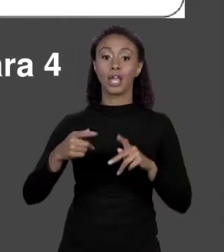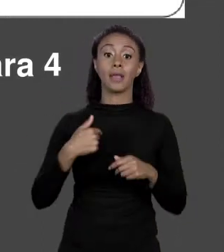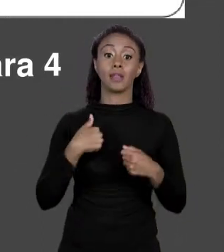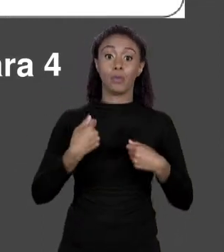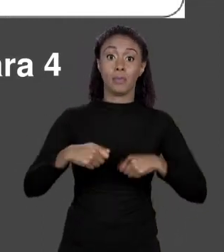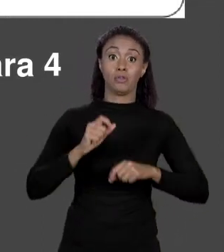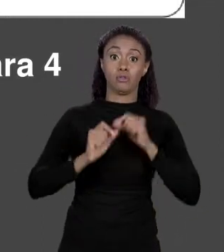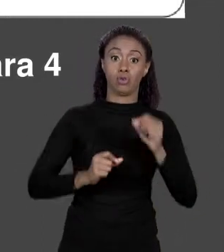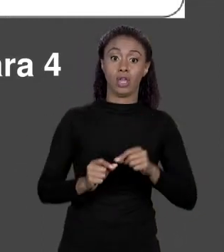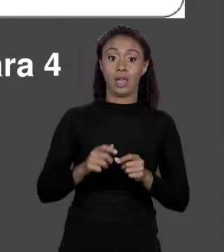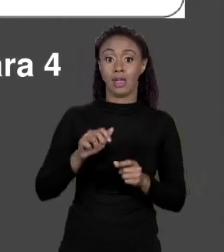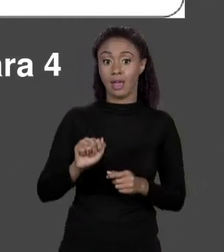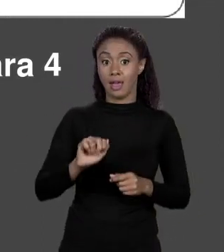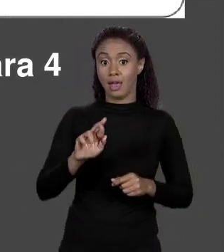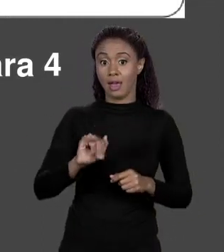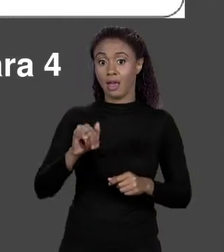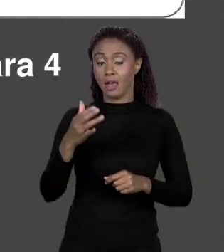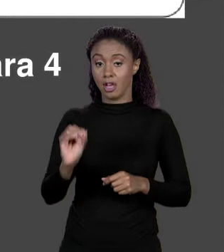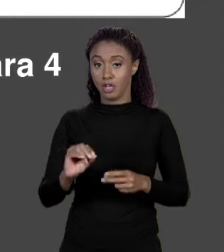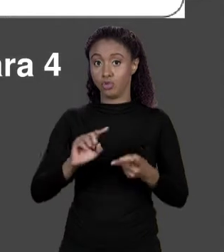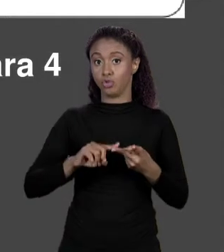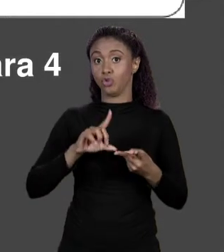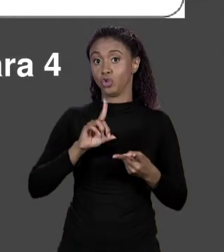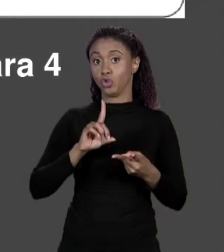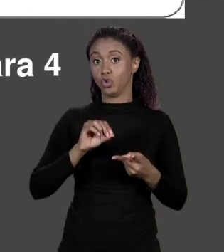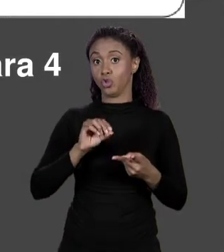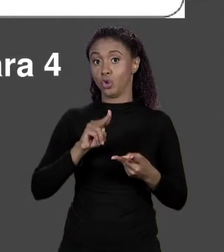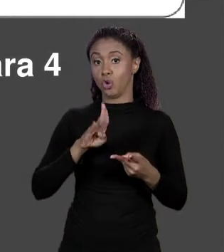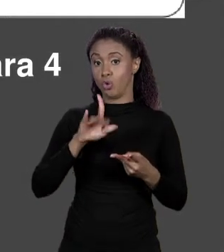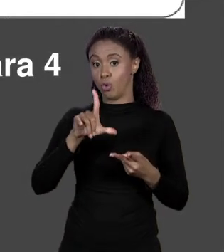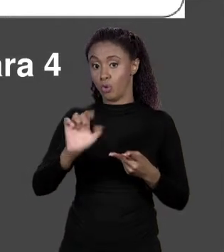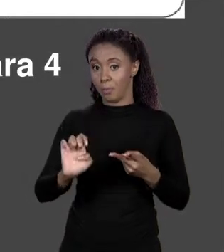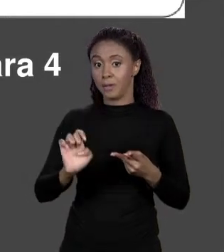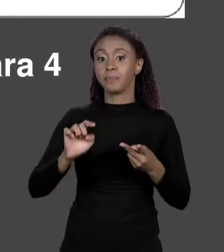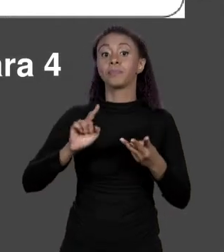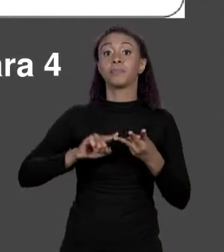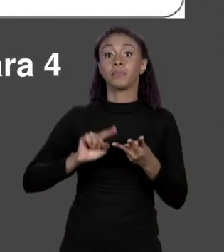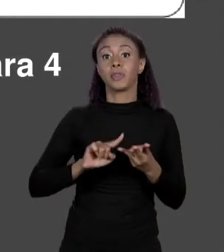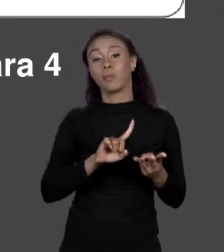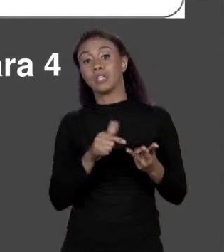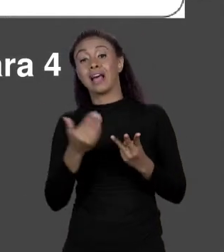"DOUBLE", O NOME É PREÇOS, LOGO O MAPEAMENTO SERÁ NESSES PREÇOS E ELE RECEBE O QUE?